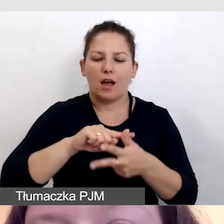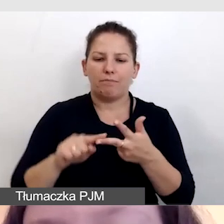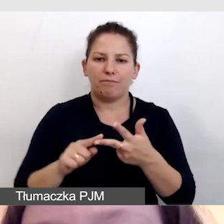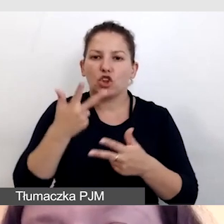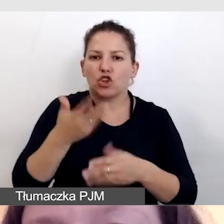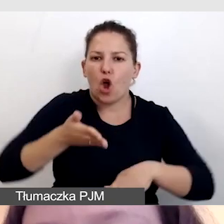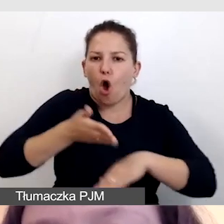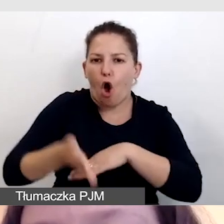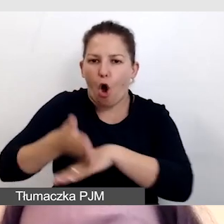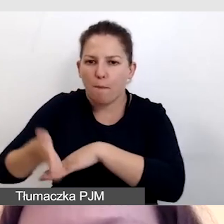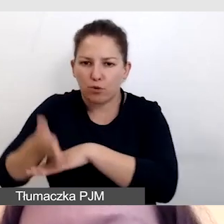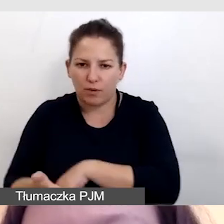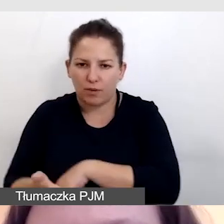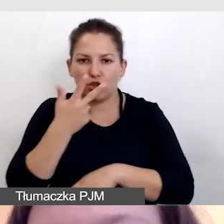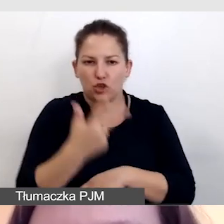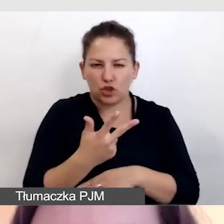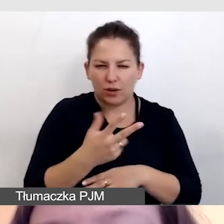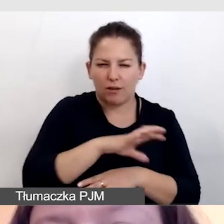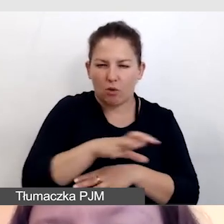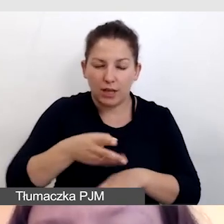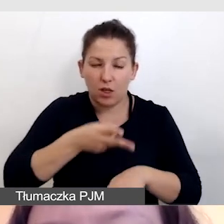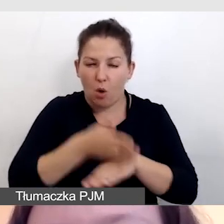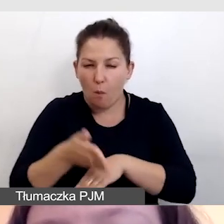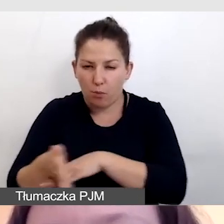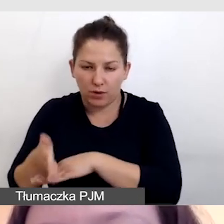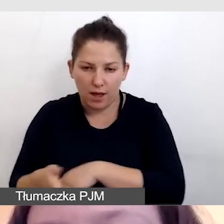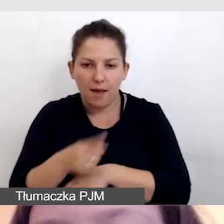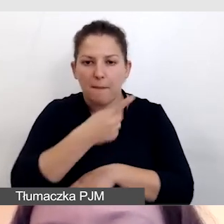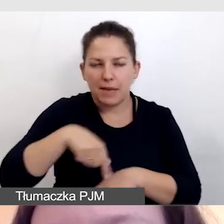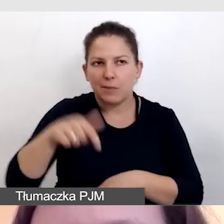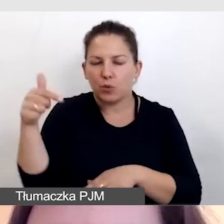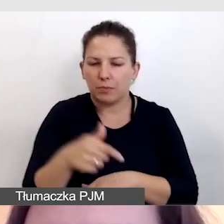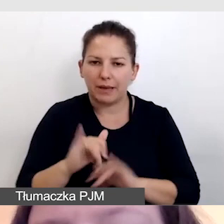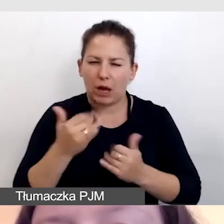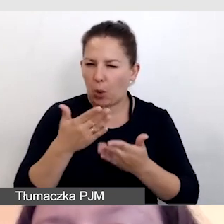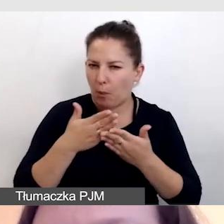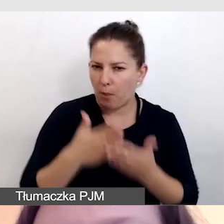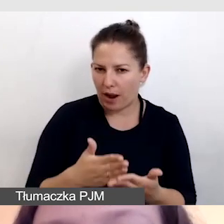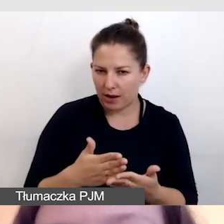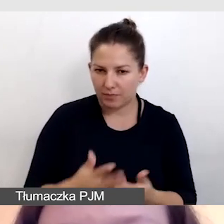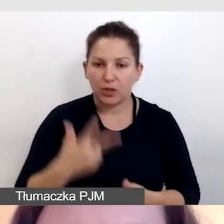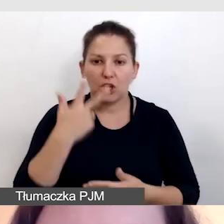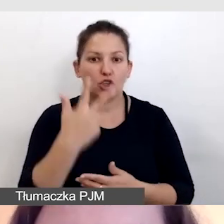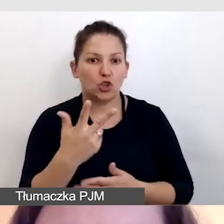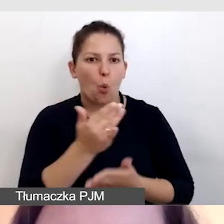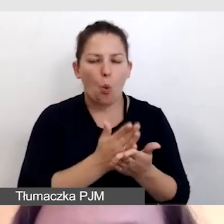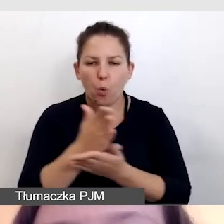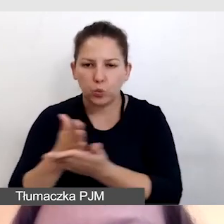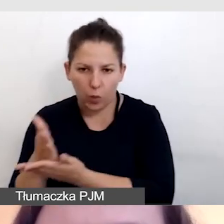trzy rodzaje opóźnień w tłumaczeniu, z którymi musimy sobie poradzić i trzy usługi.